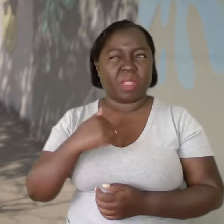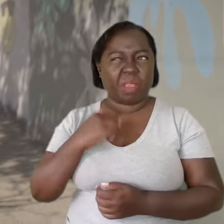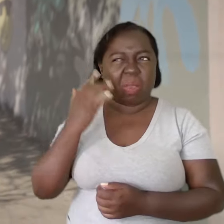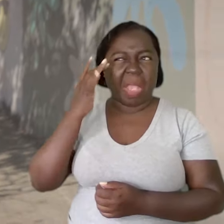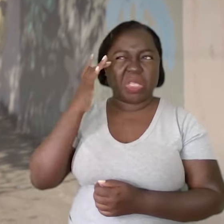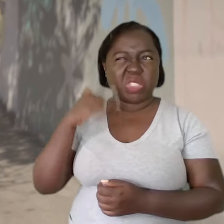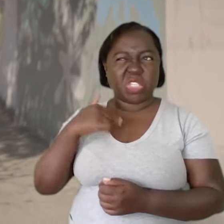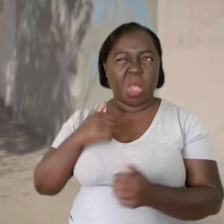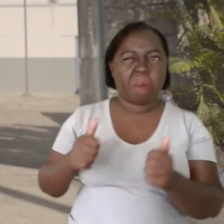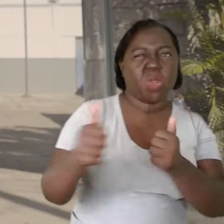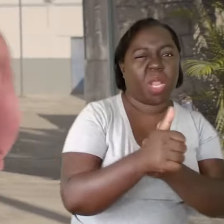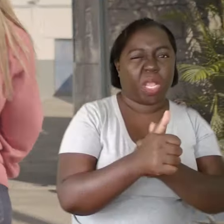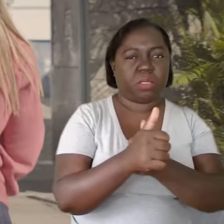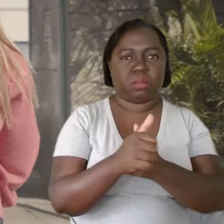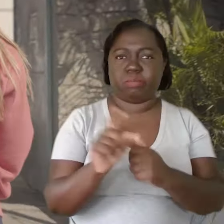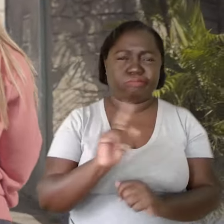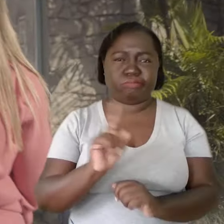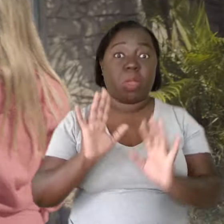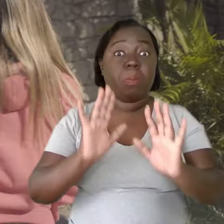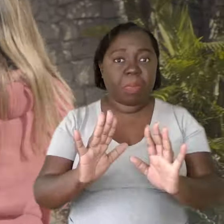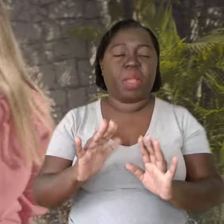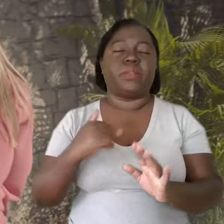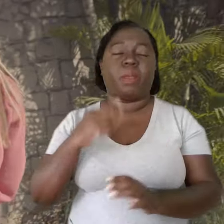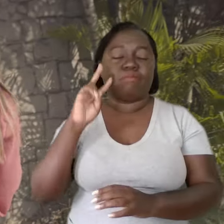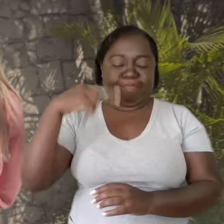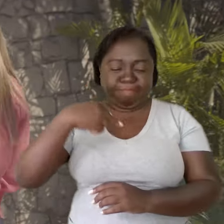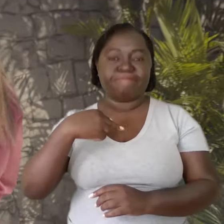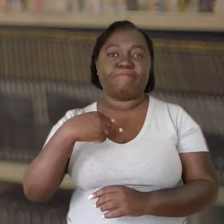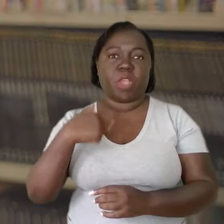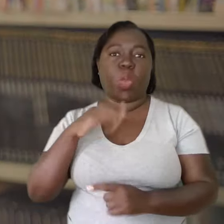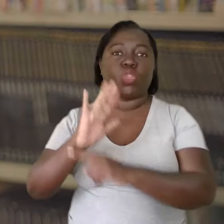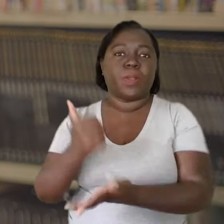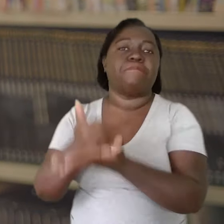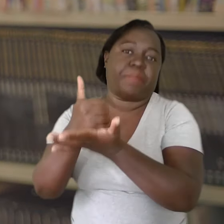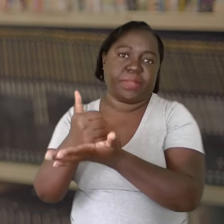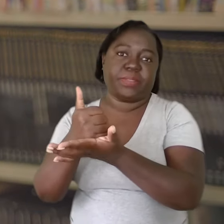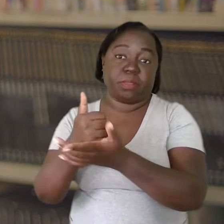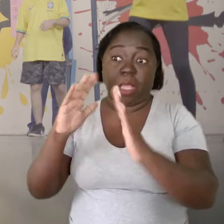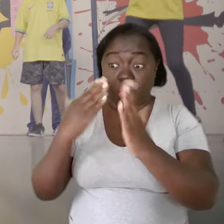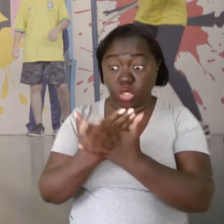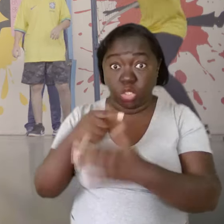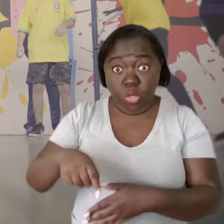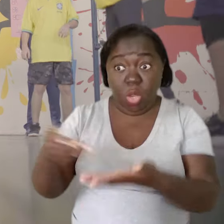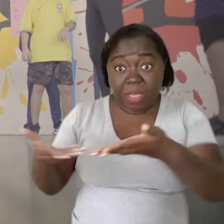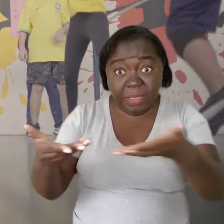Não me acho a protagonista da situação, mas eu me vejo como um alicerce. Nessa escola que acolhe,